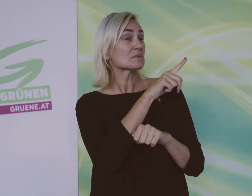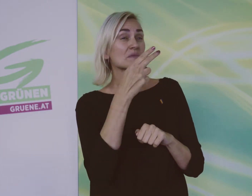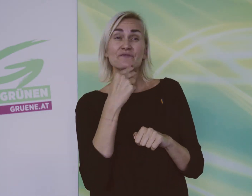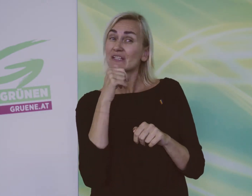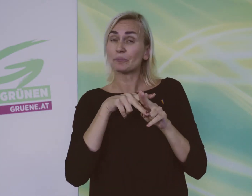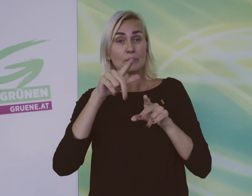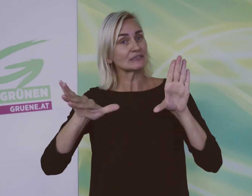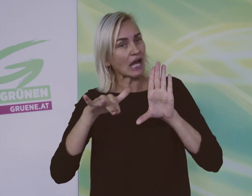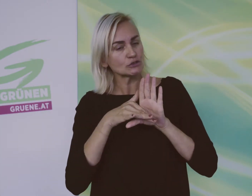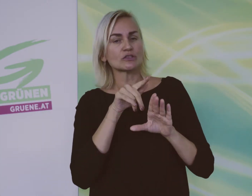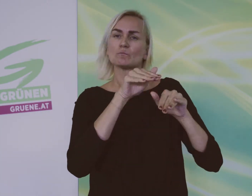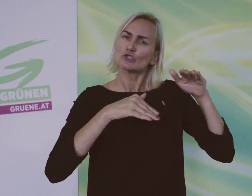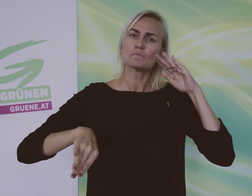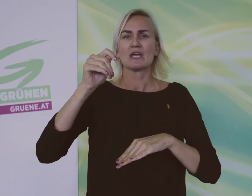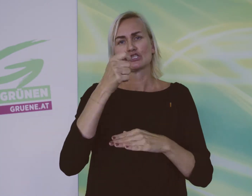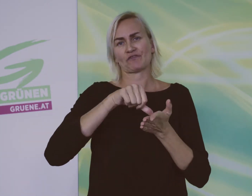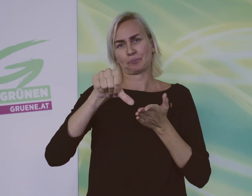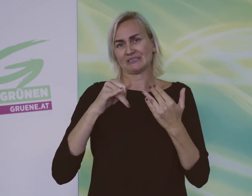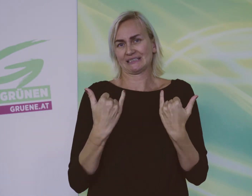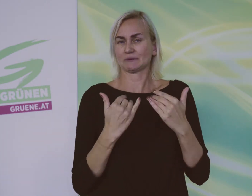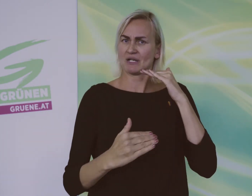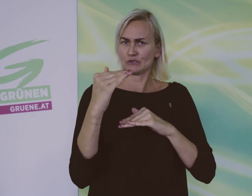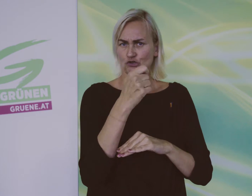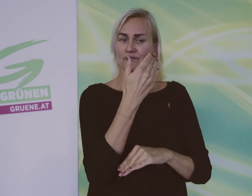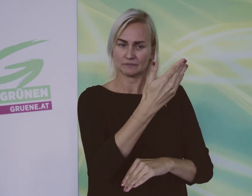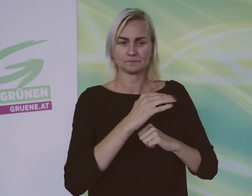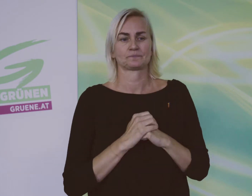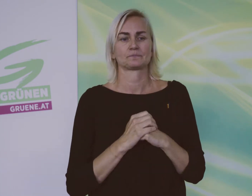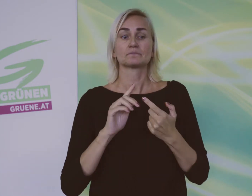Firmen, die das nicht tun wollen, sollen mehr zahlen als heute.